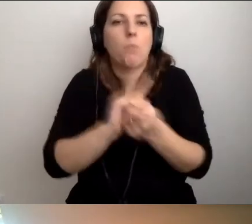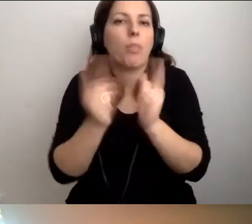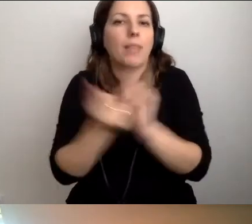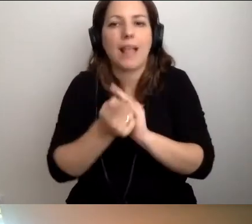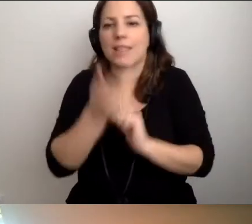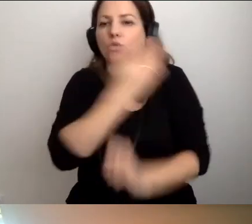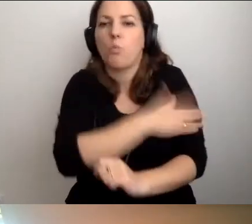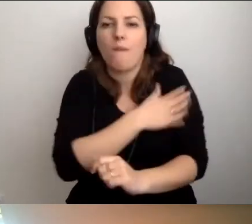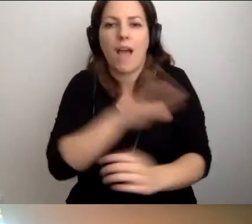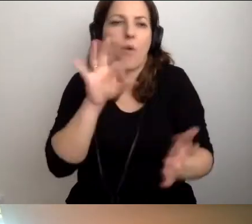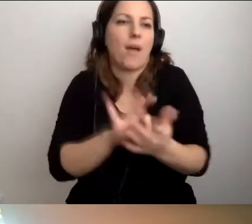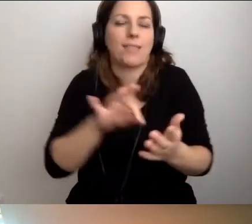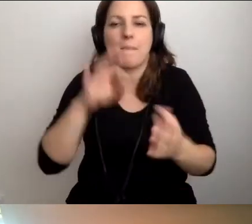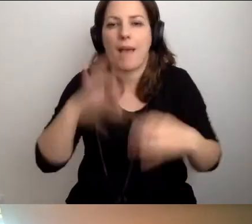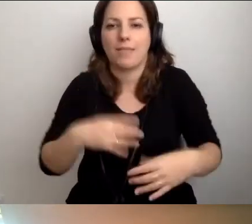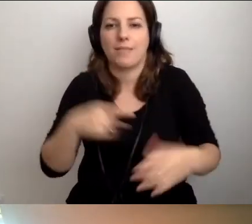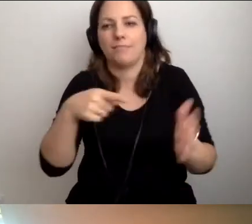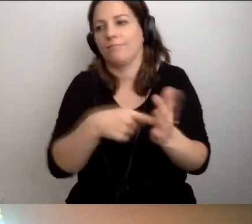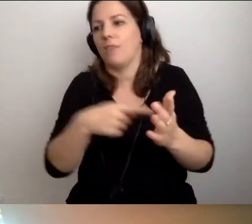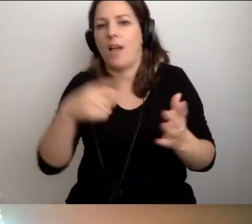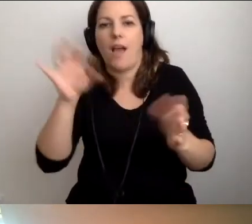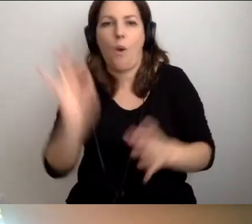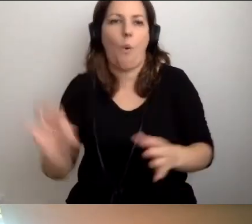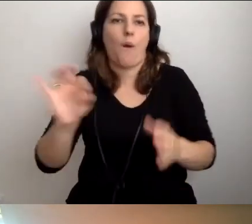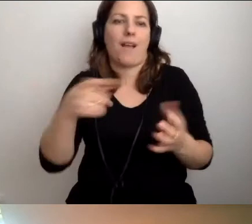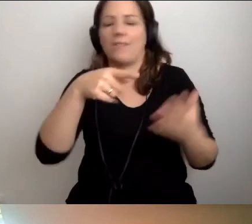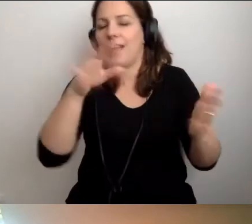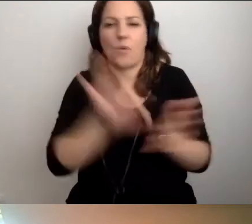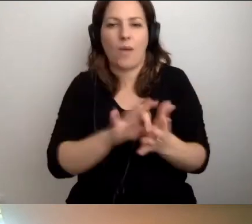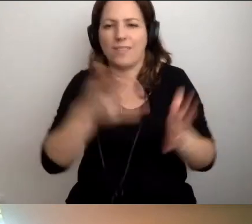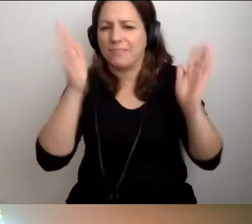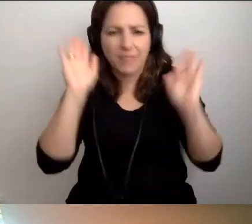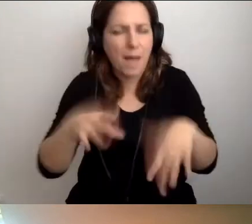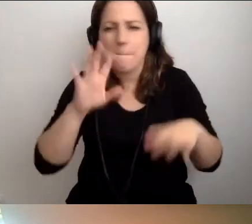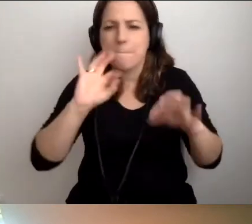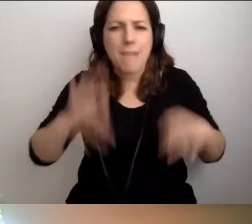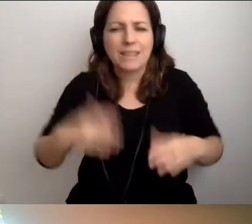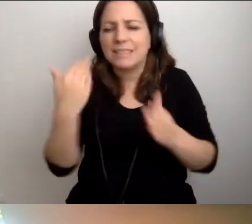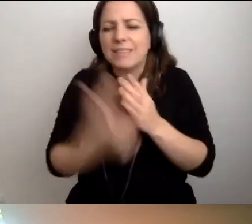i trafi pan, pani na taką okoliczność, to trudno. Najwyżej straci pan, pani minutę.